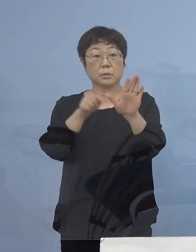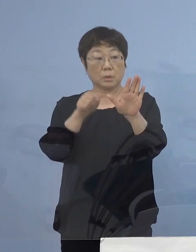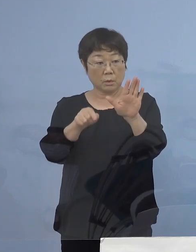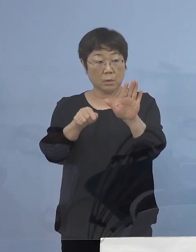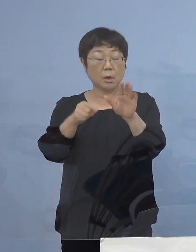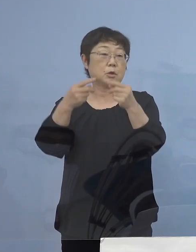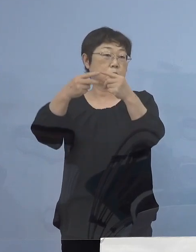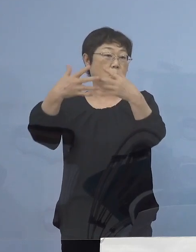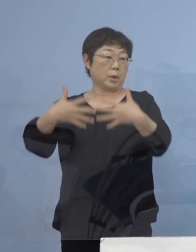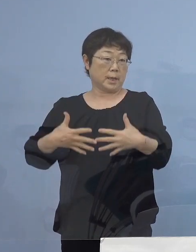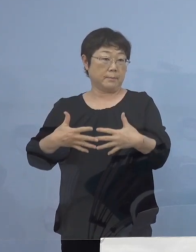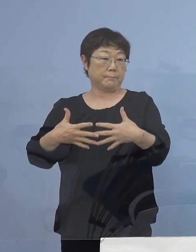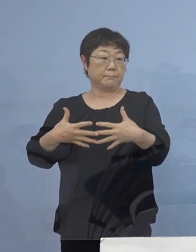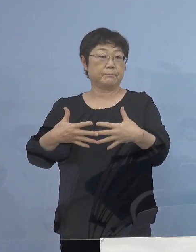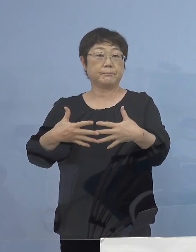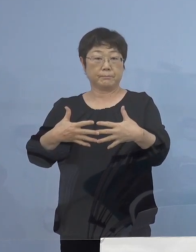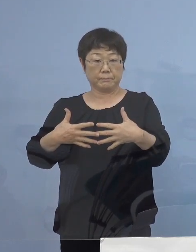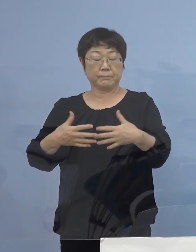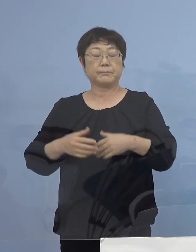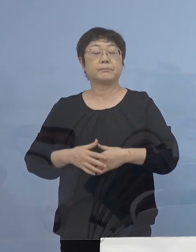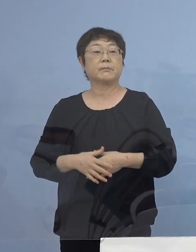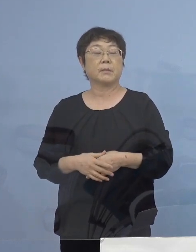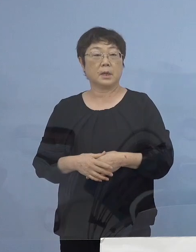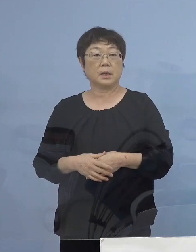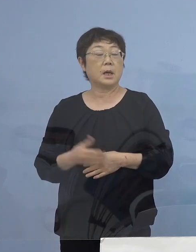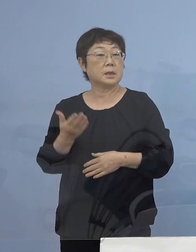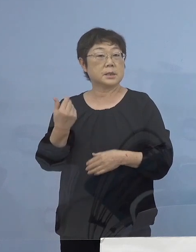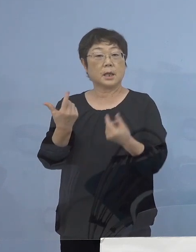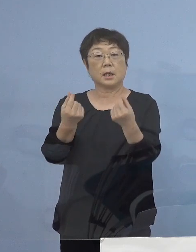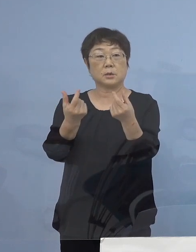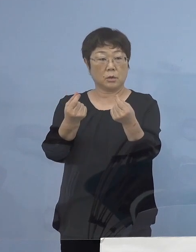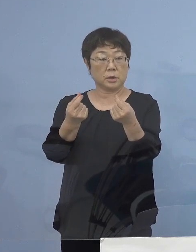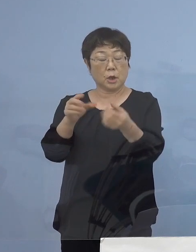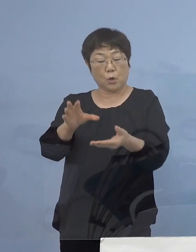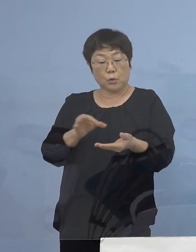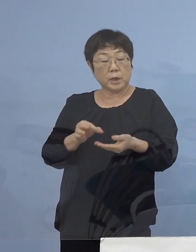条件とさせていただきまして 前回同様、売り上げに応じ